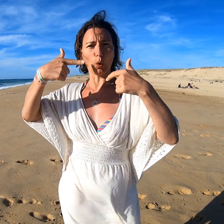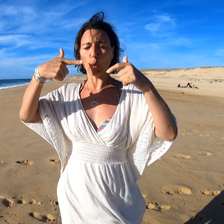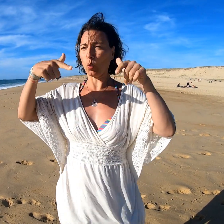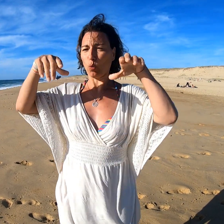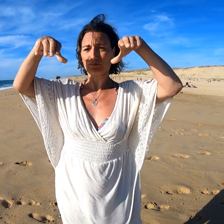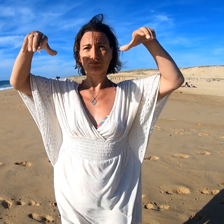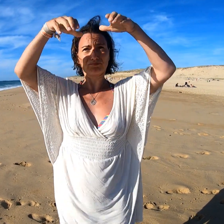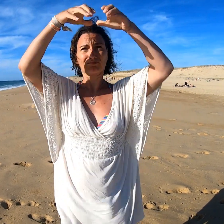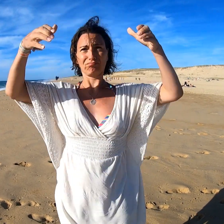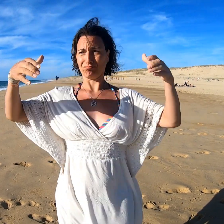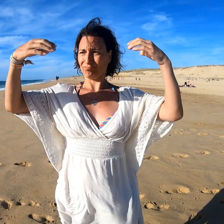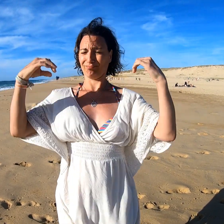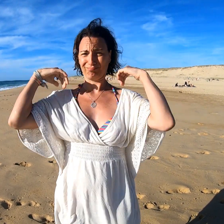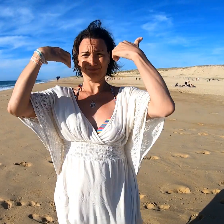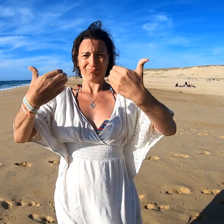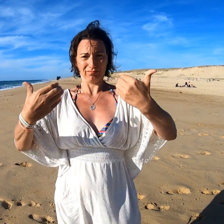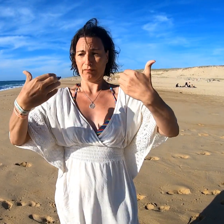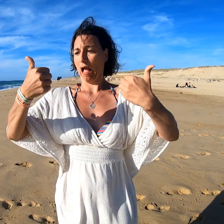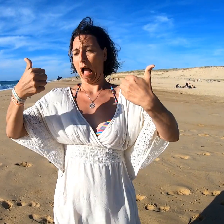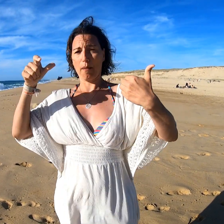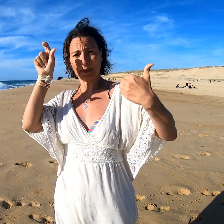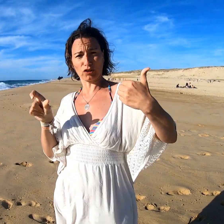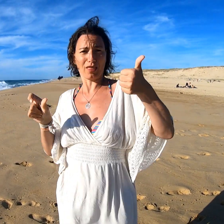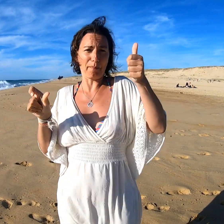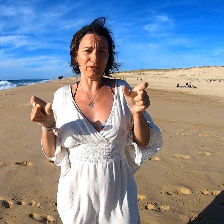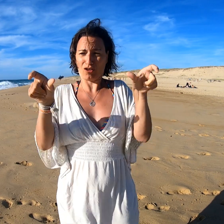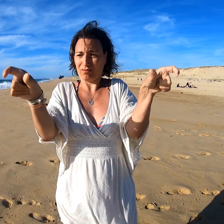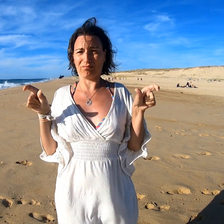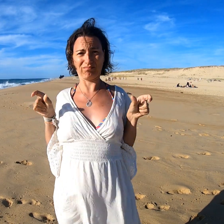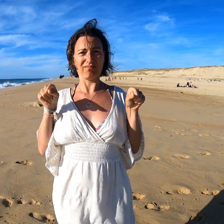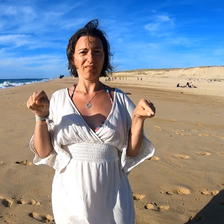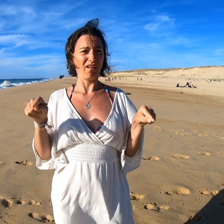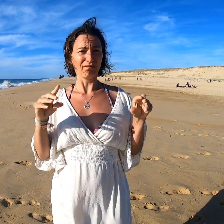La tente est en forme de dôme avec une entrée et deux espaces séparés face à face